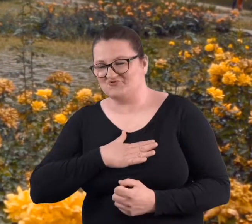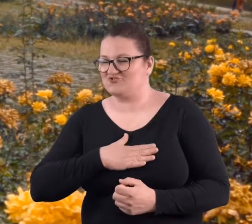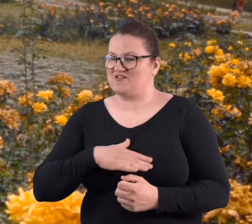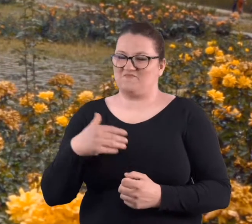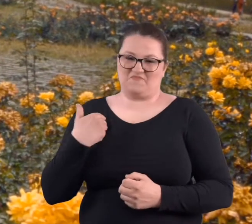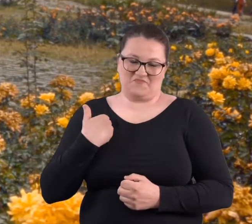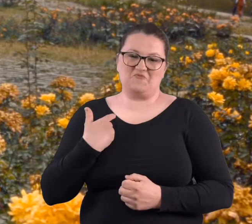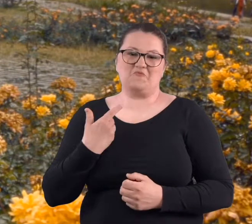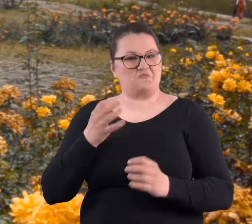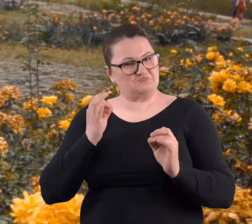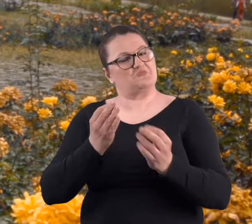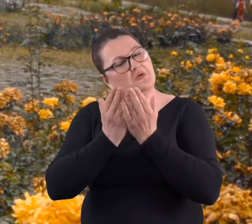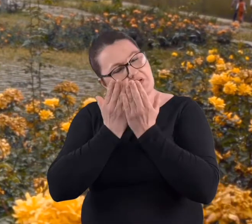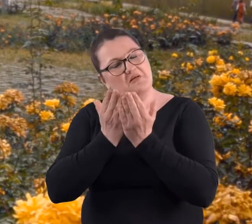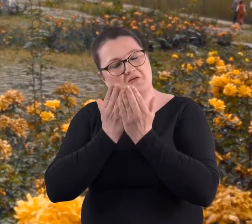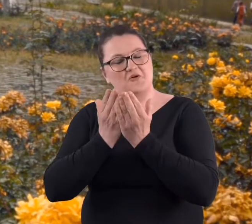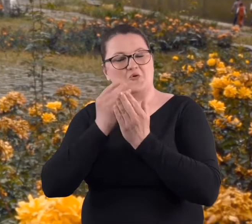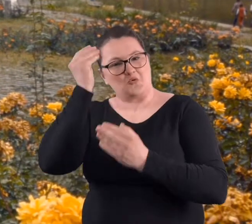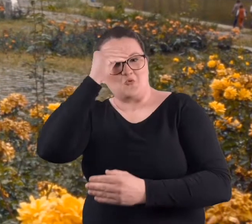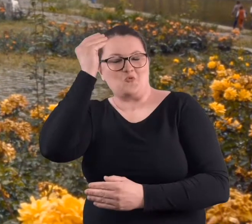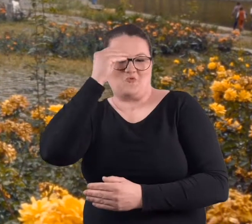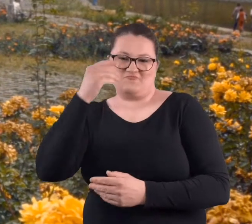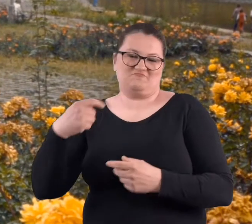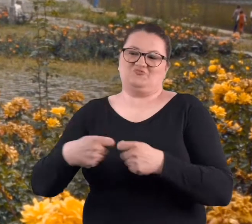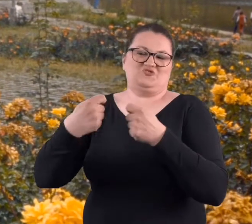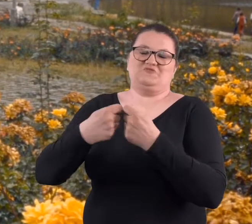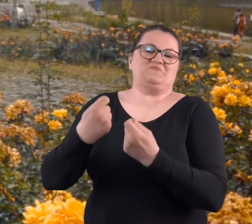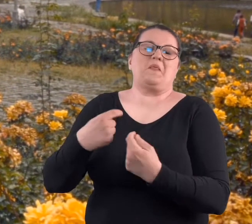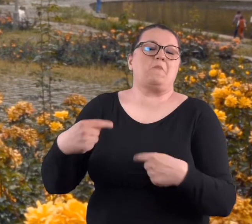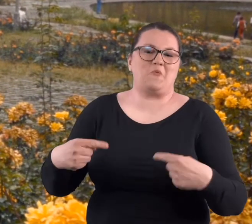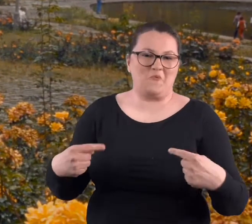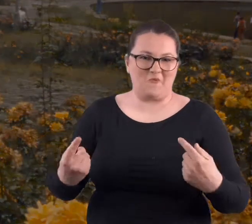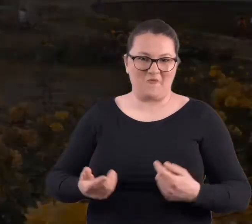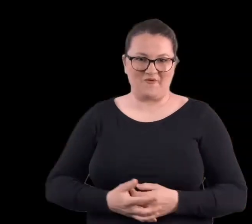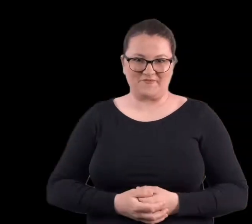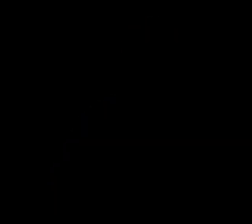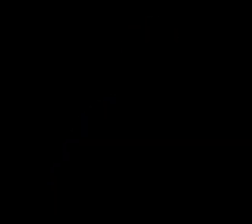więc było miło przyjemnie i dobrze się uczyło. Nikt nie przeszkadzał.